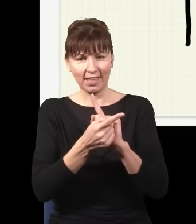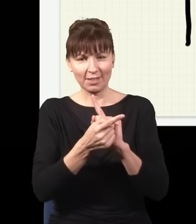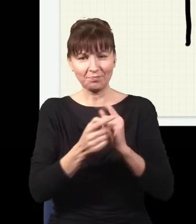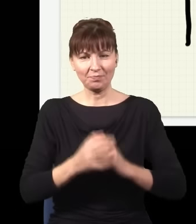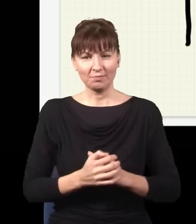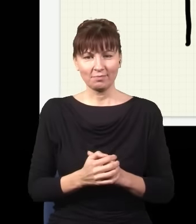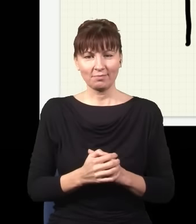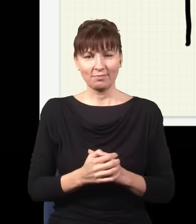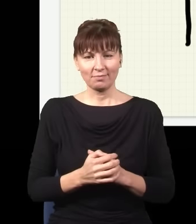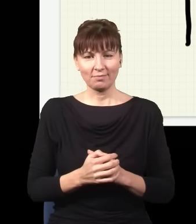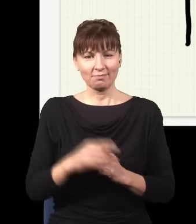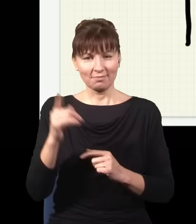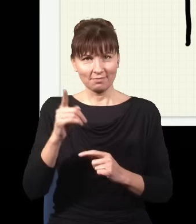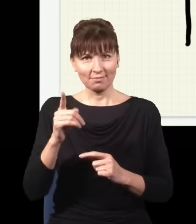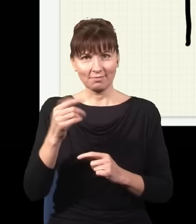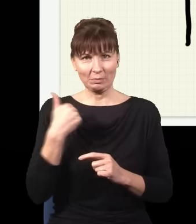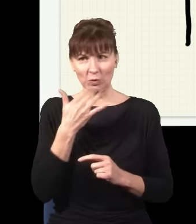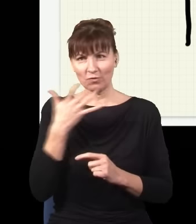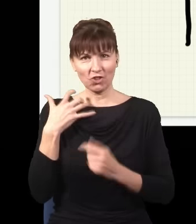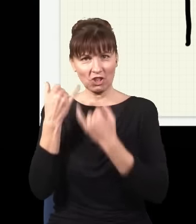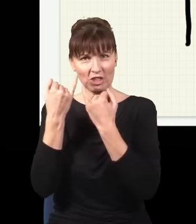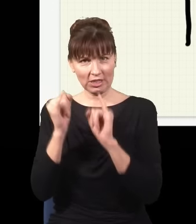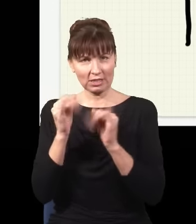tylko będzie trochę inny, ten obraz będzie